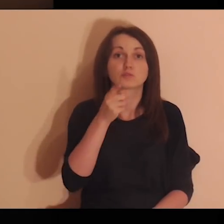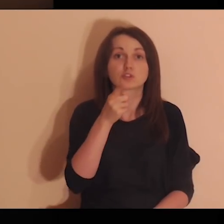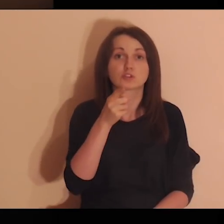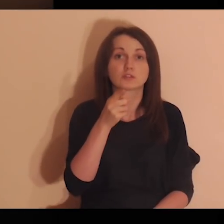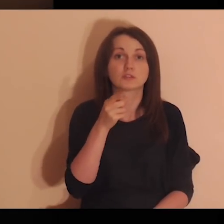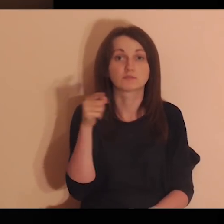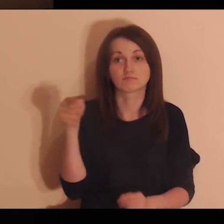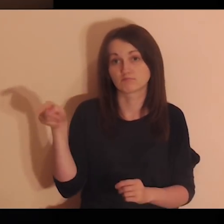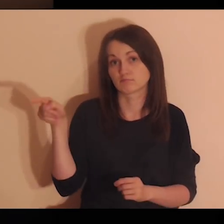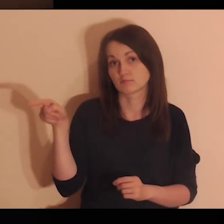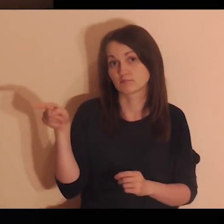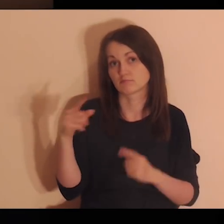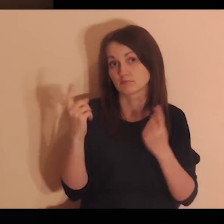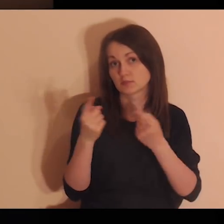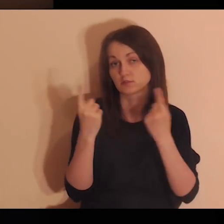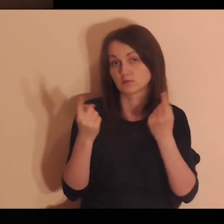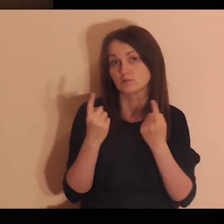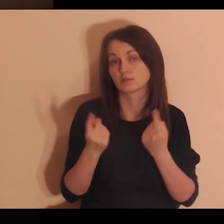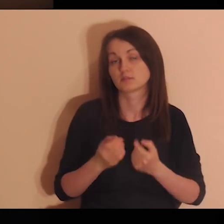Jak się czujesz w takiej sytuacji?